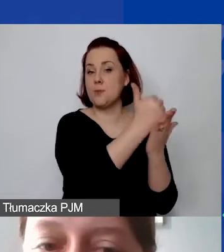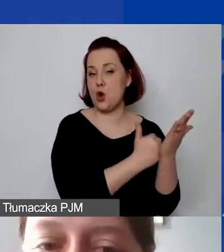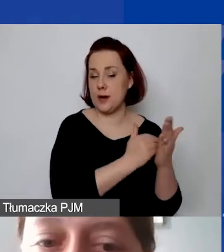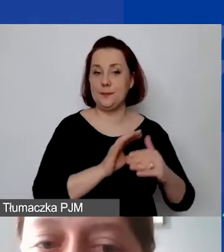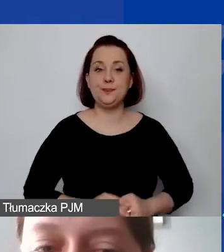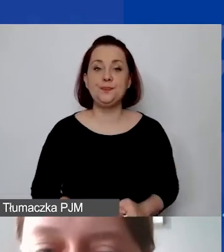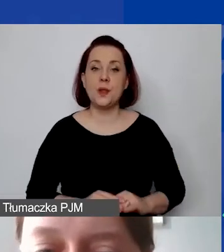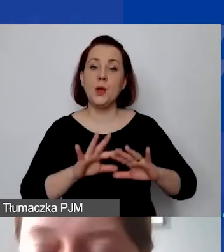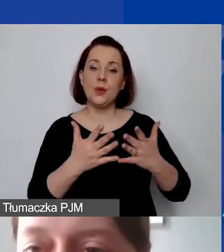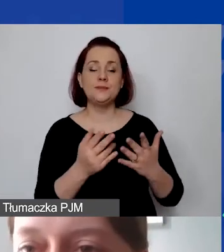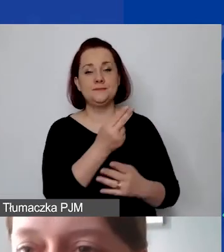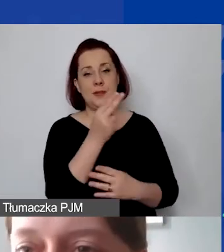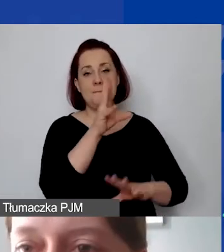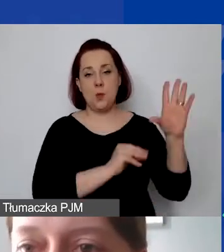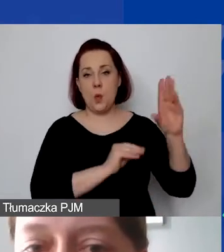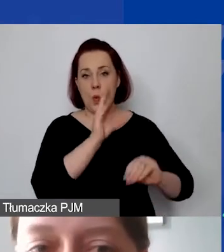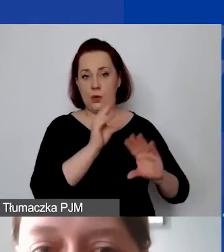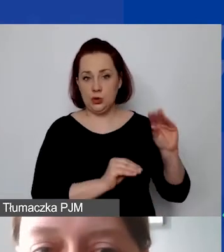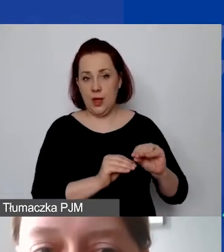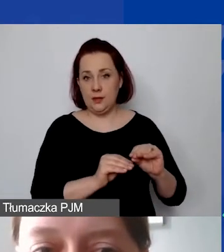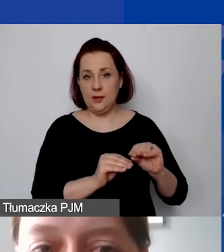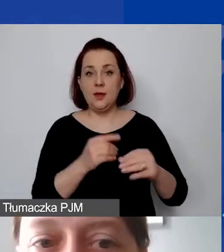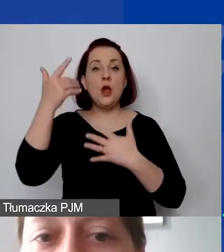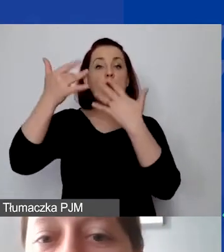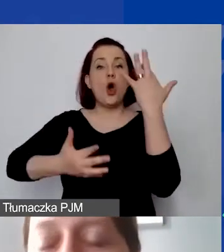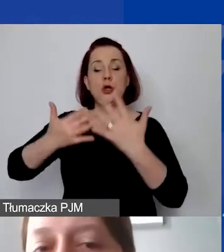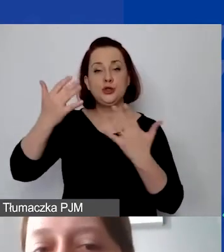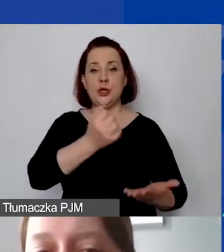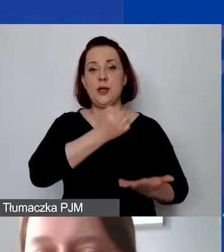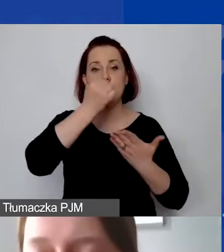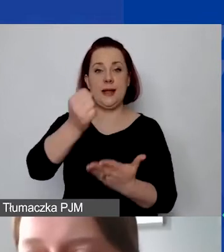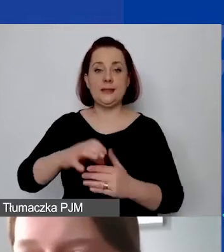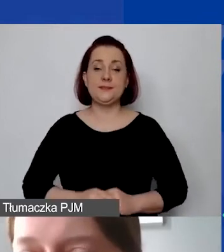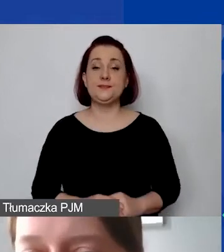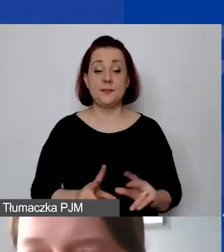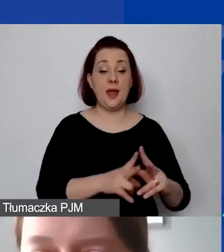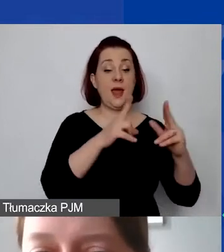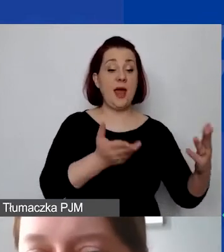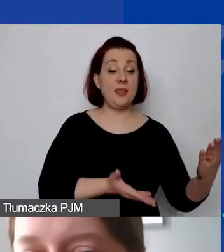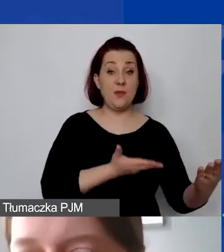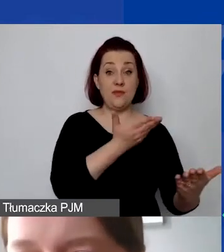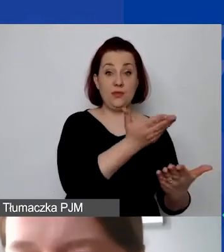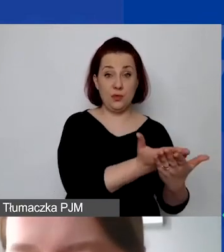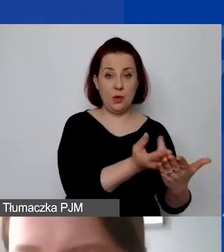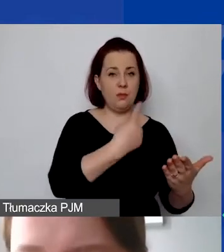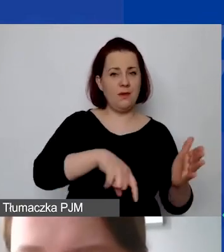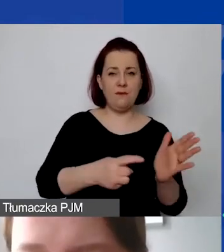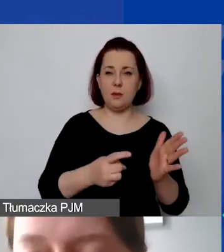Czyli o budżecie i o rozliczeniu grantu. Na etapie wniosku wymagamy dość szczegółowego budżetu.